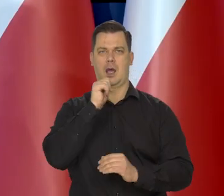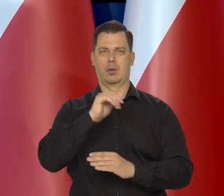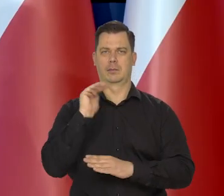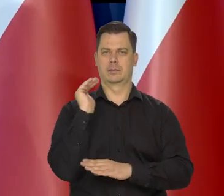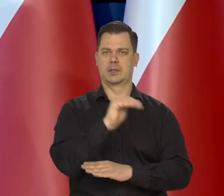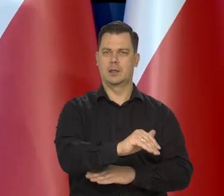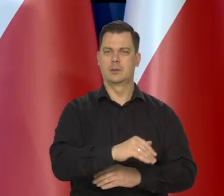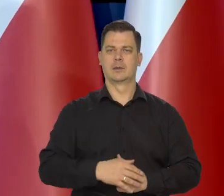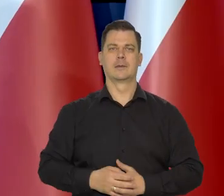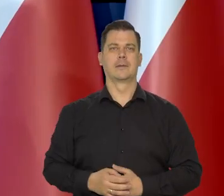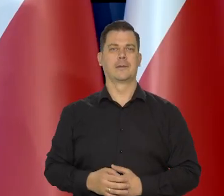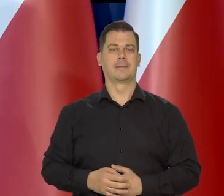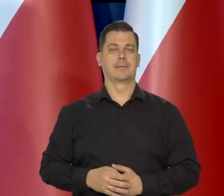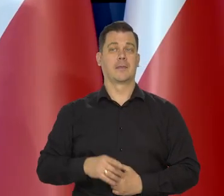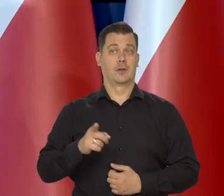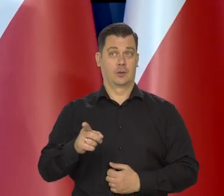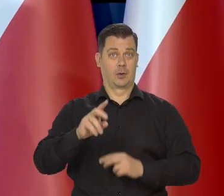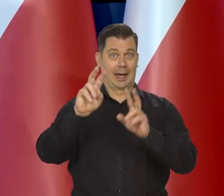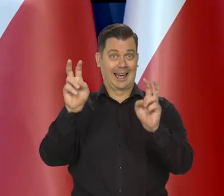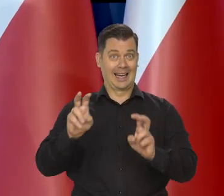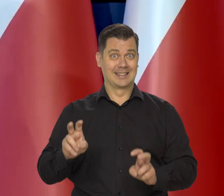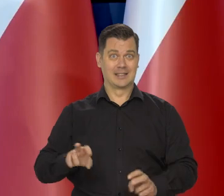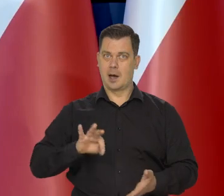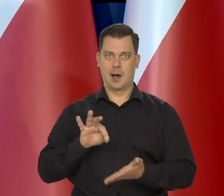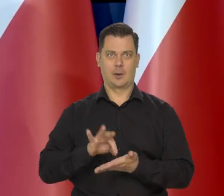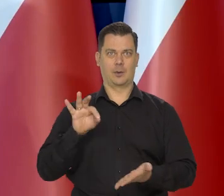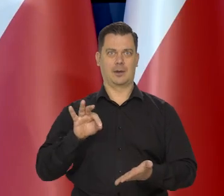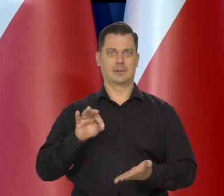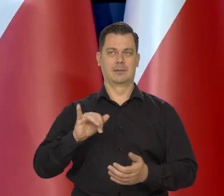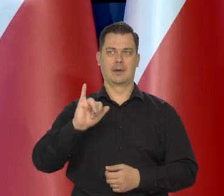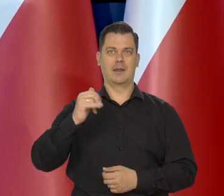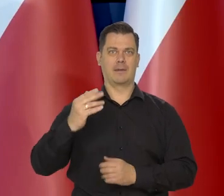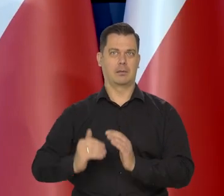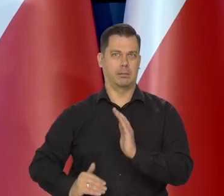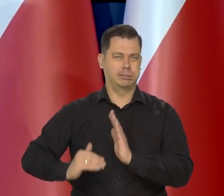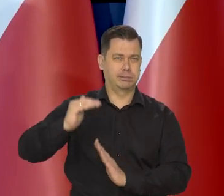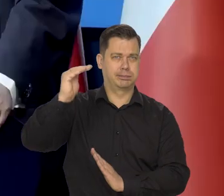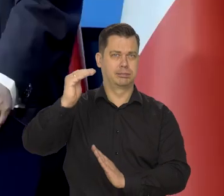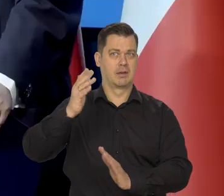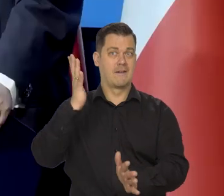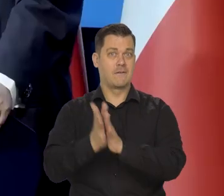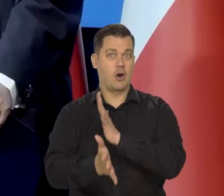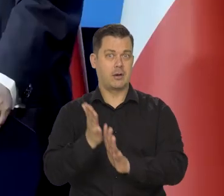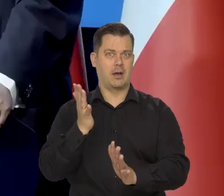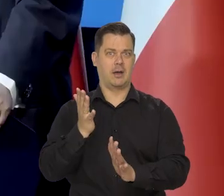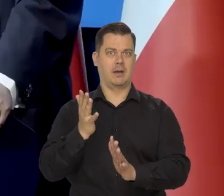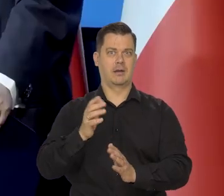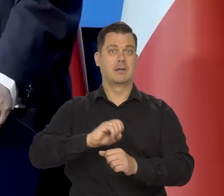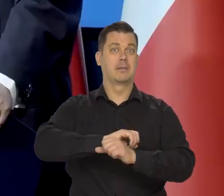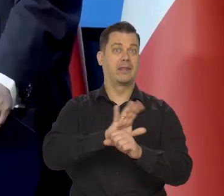I w trakcie tego kryzysu..., w trakcie tego kryzysu inflacji, wojny, przedtem pandemii.